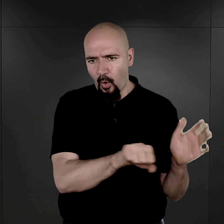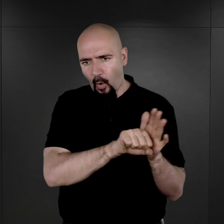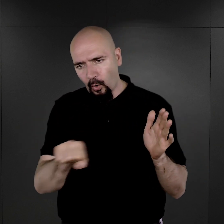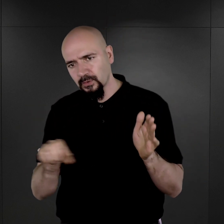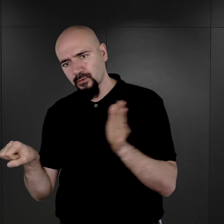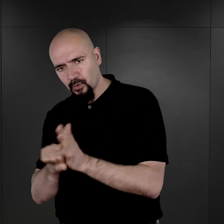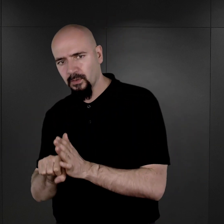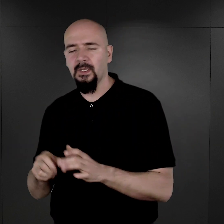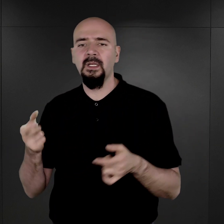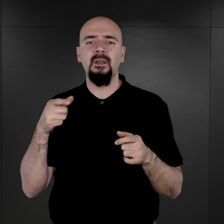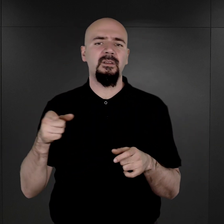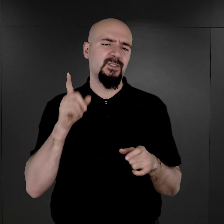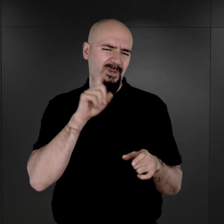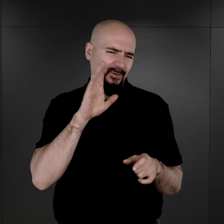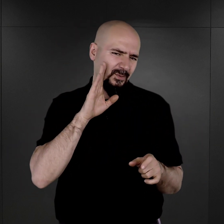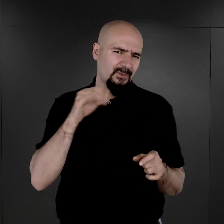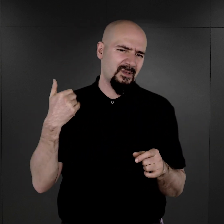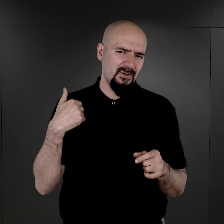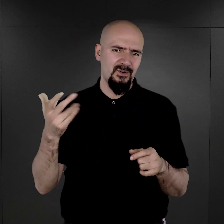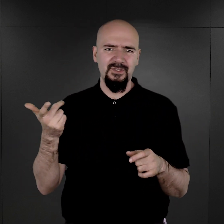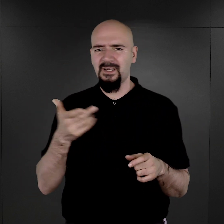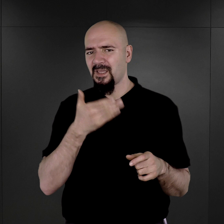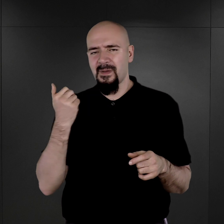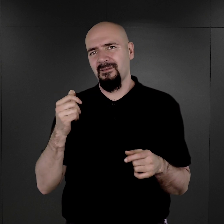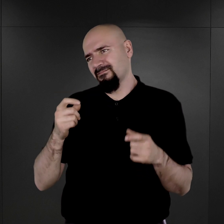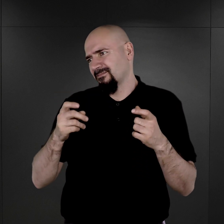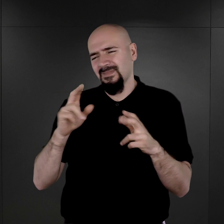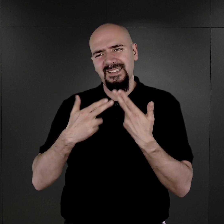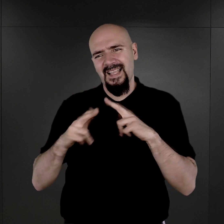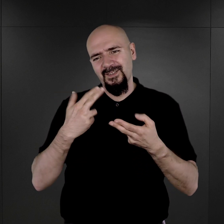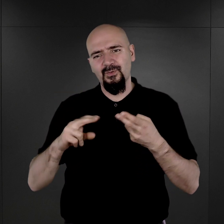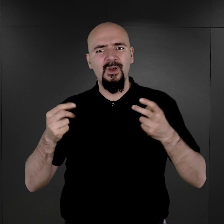więc to się najprawdopodobniej wiązało z tym, że nie ma większego sensu właśnie fotografowania